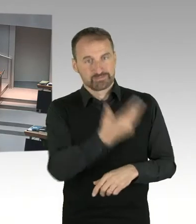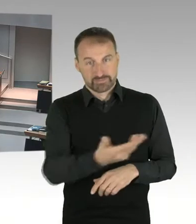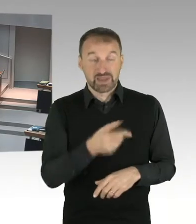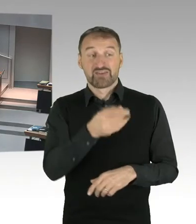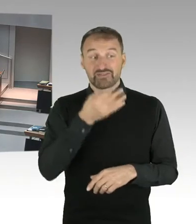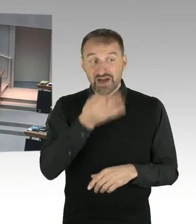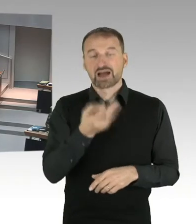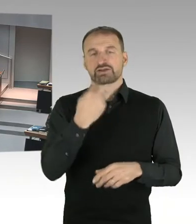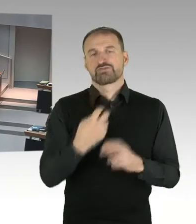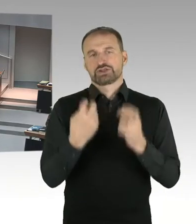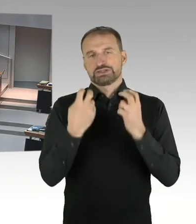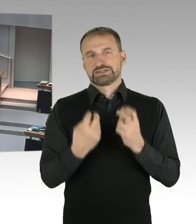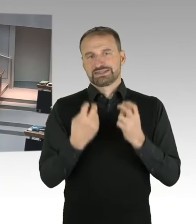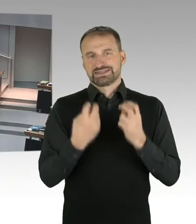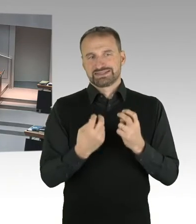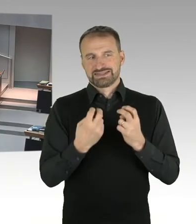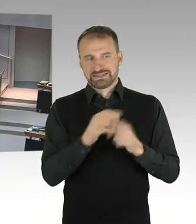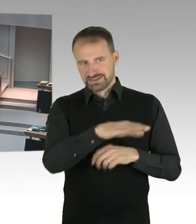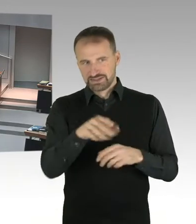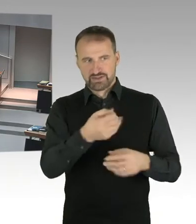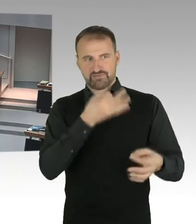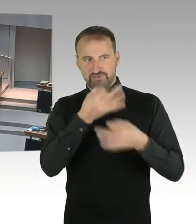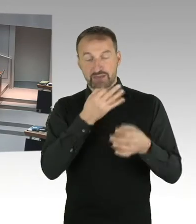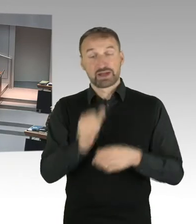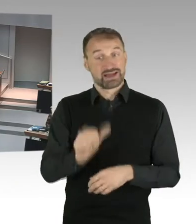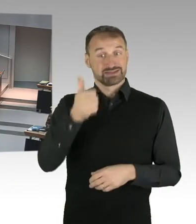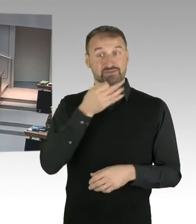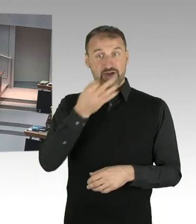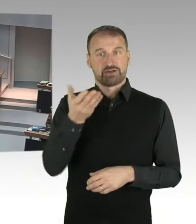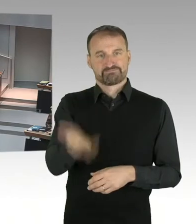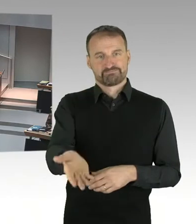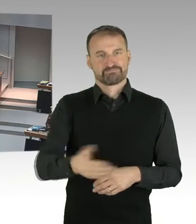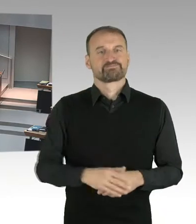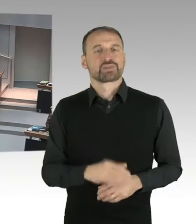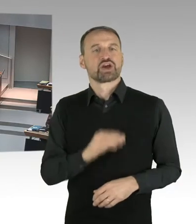(Sprecherwechsel) Ja, herzlichen Dank. Ich frage den Senat,